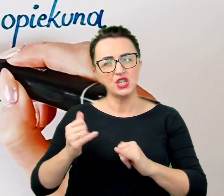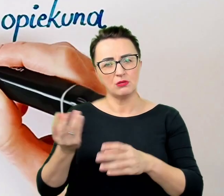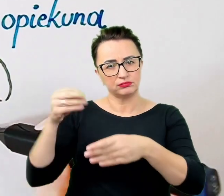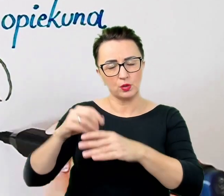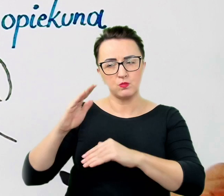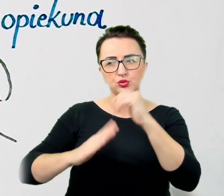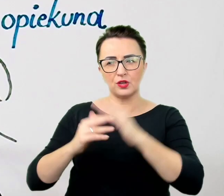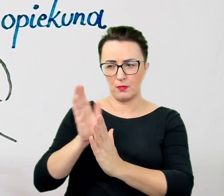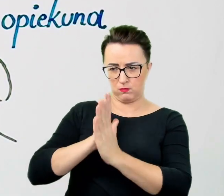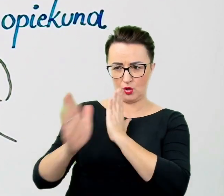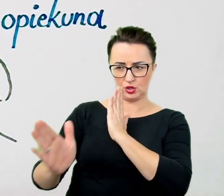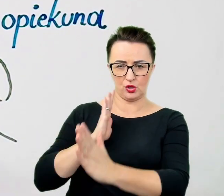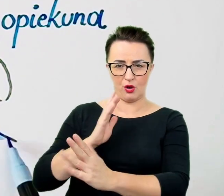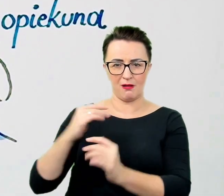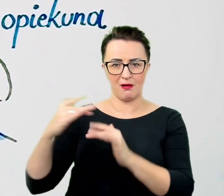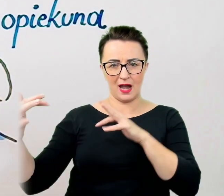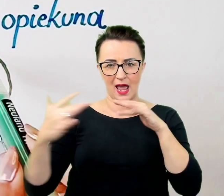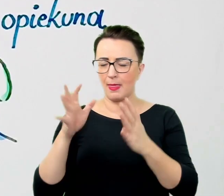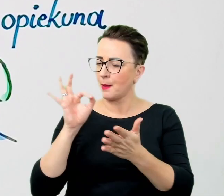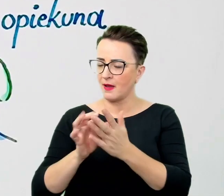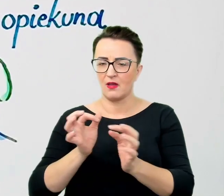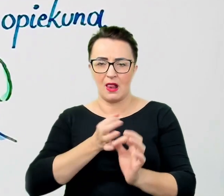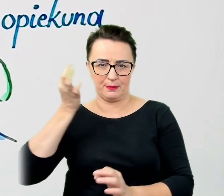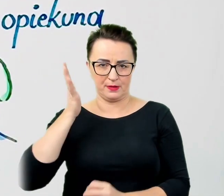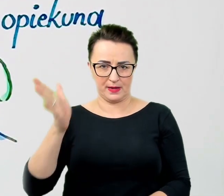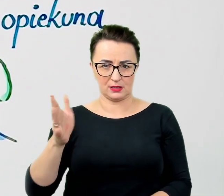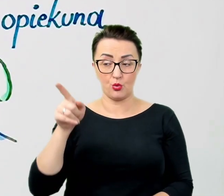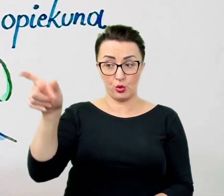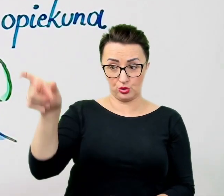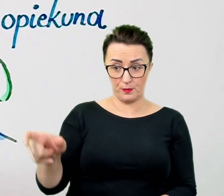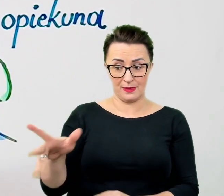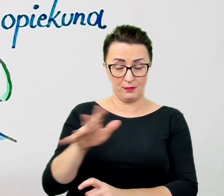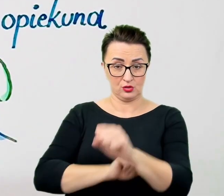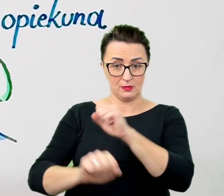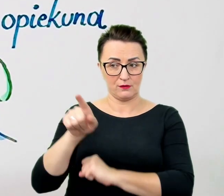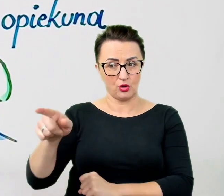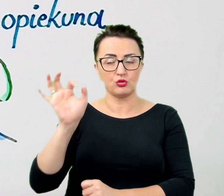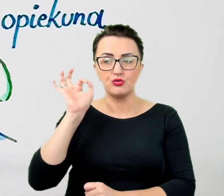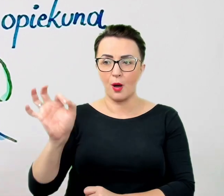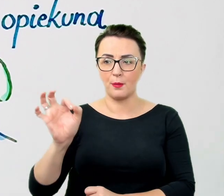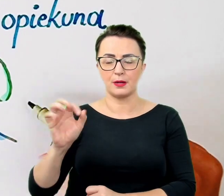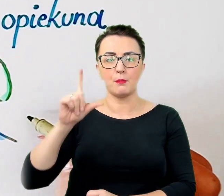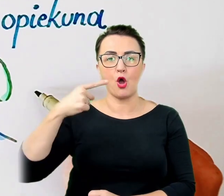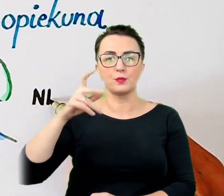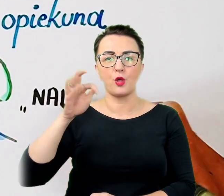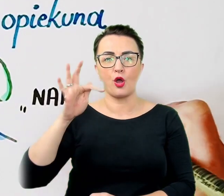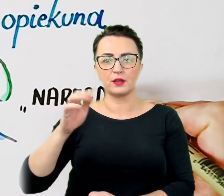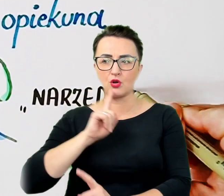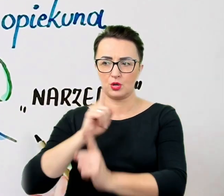To osoba z niepełnosprawnością jest właściwym podmiotem relacji. Tłumacz lub asystent pełni rolę narzędzia w usprawnieniu komunikacji.